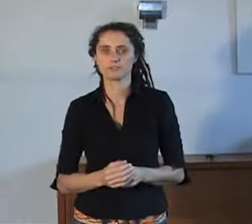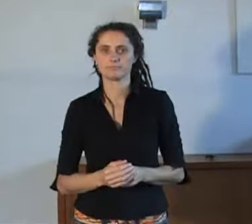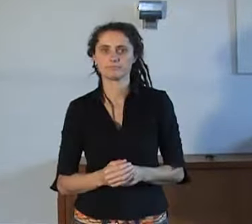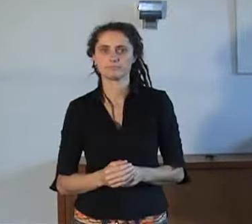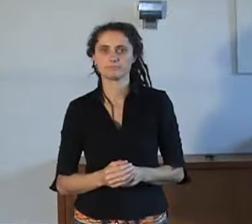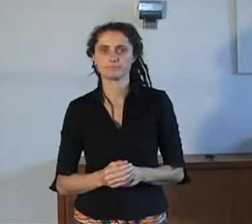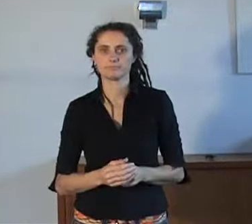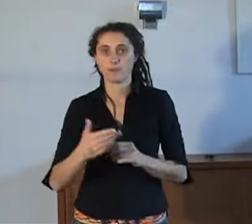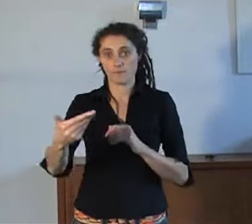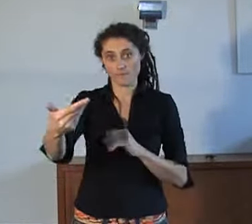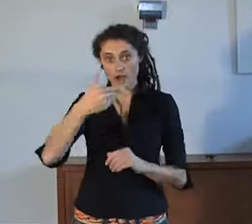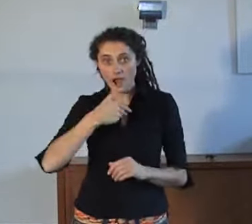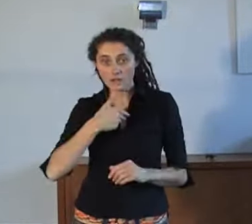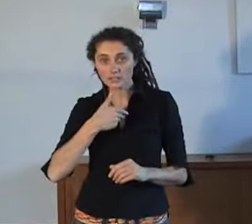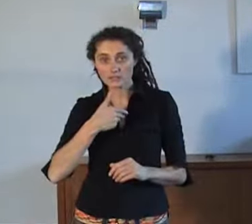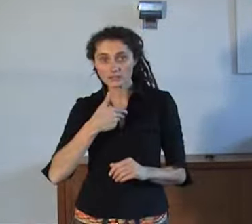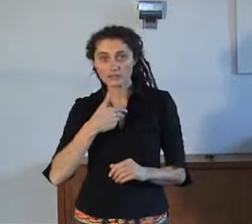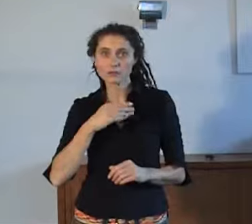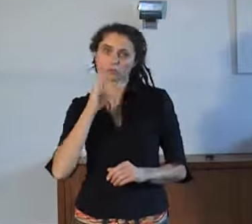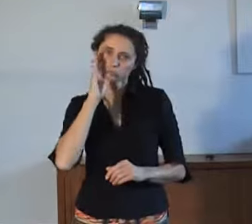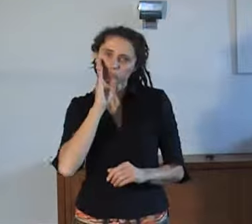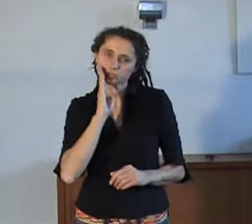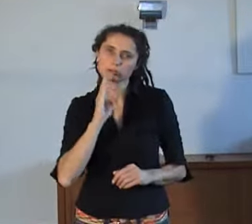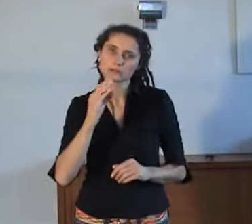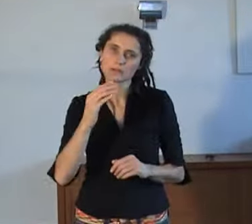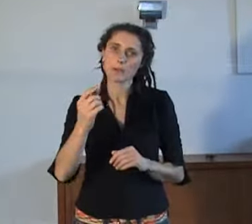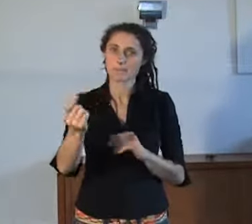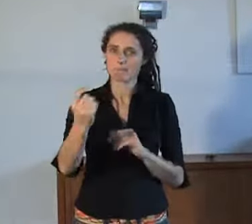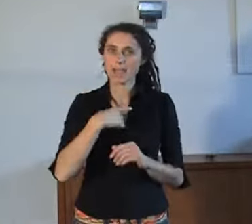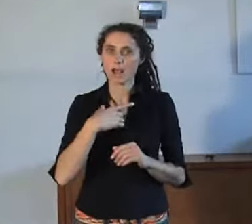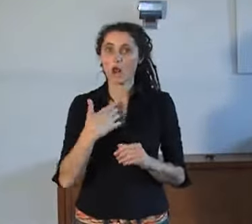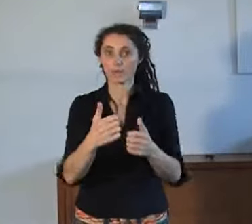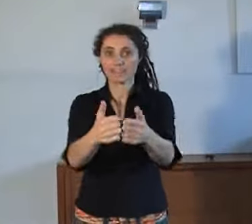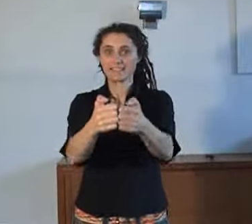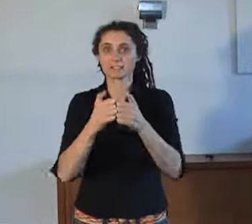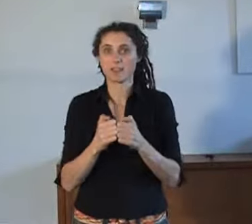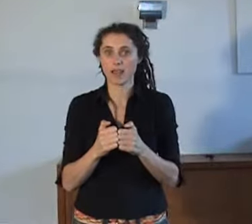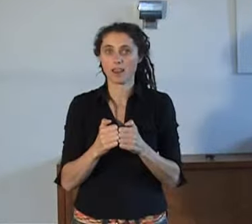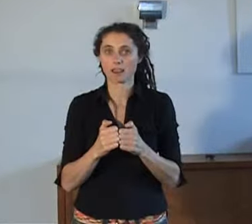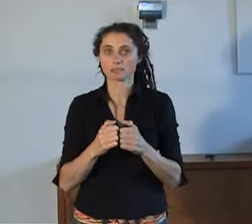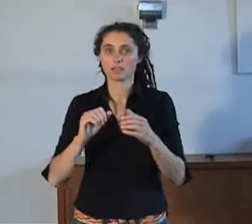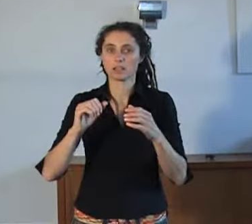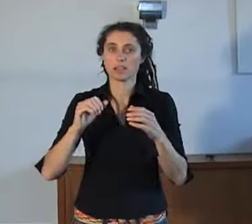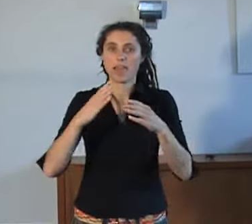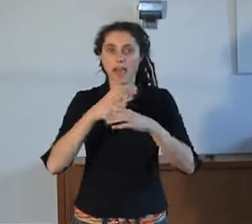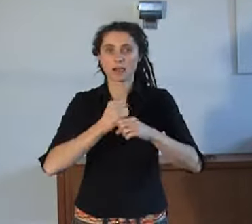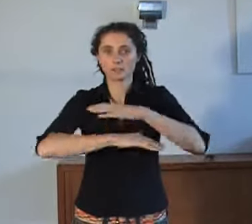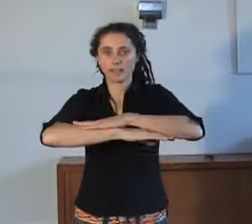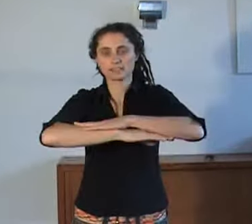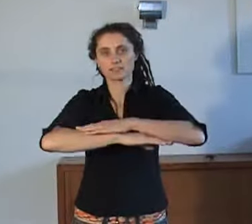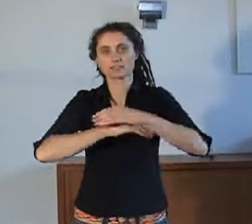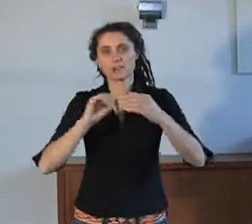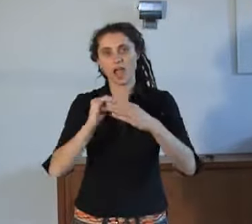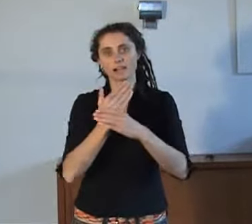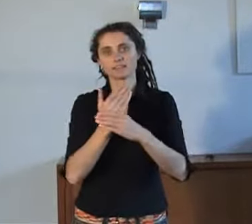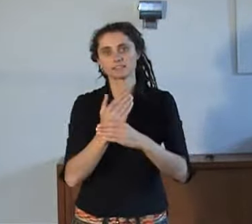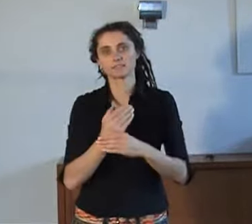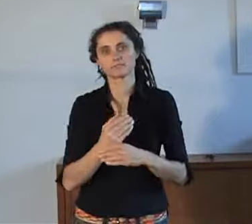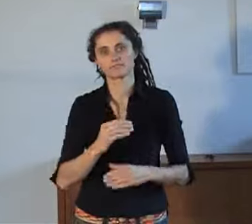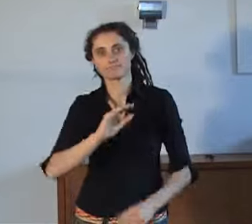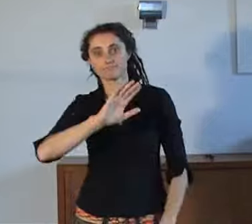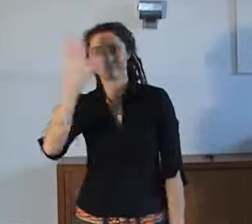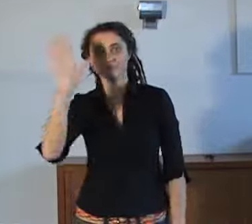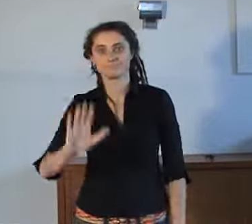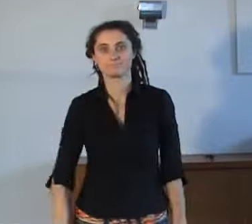Heb je vragen, mail of tekstbel naar de helpdesk van AnnieS. Doeeiiiii!!